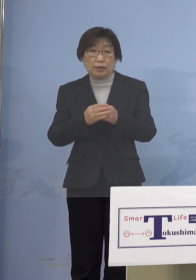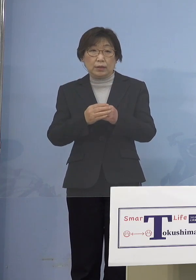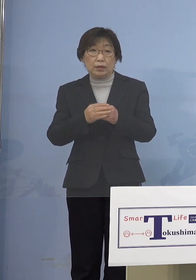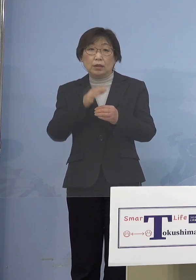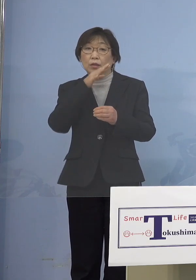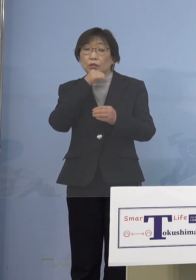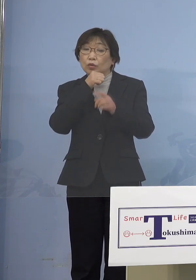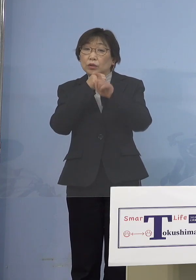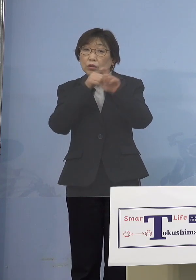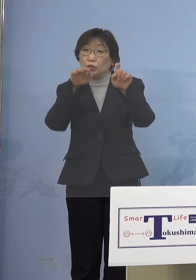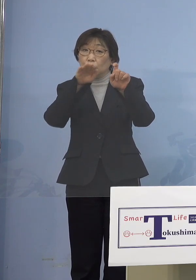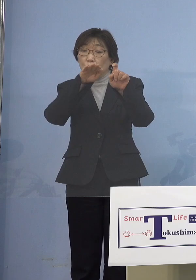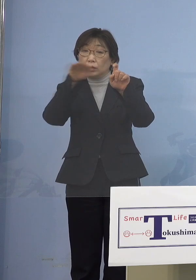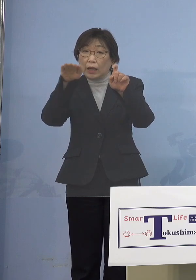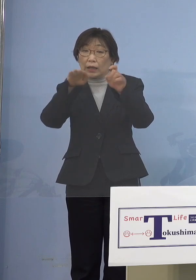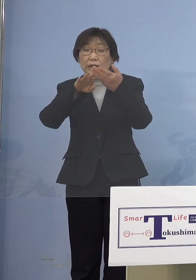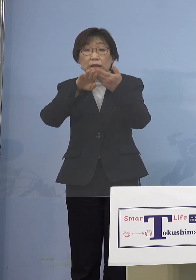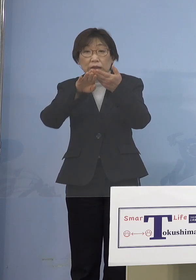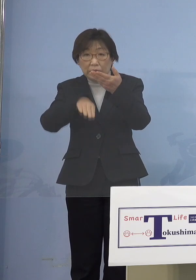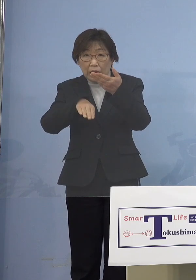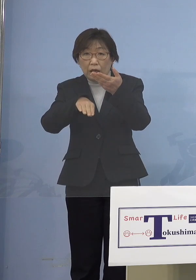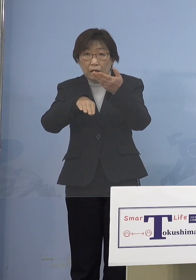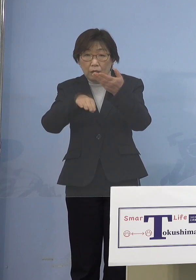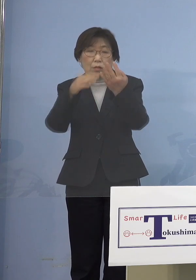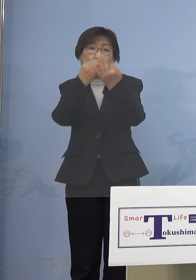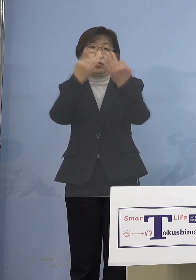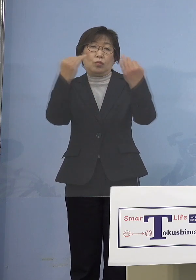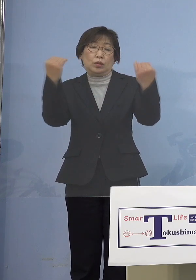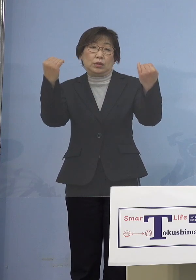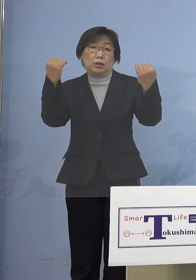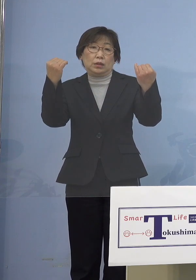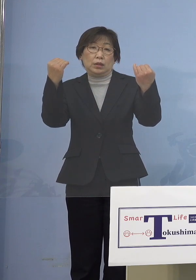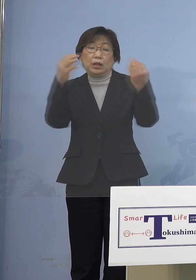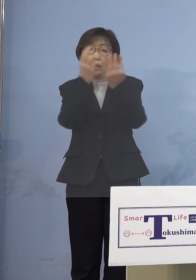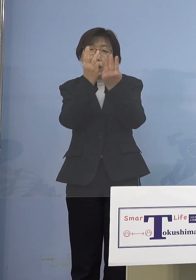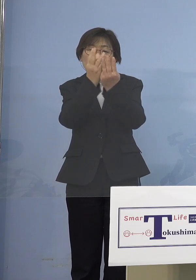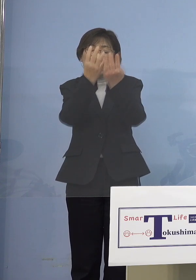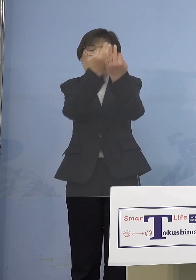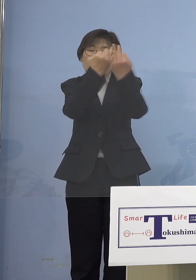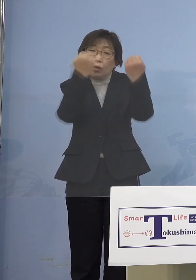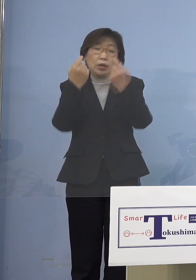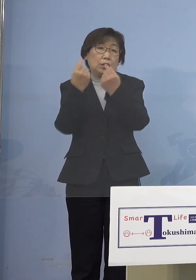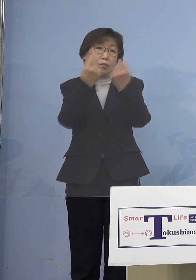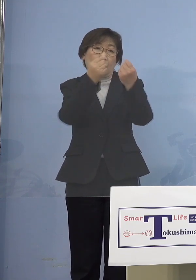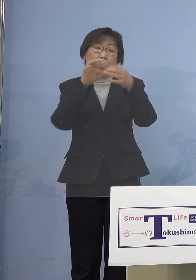多くなってしまっているんですよね しかも高止まりしている しかもどんどん クラスターも止まらなくて増える